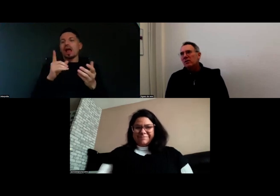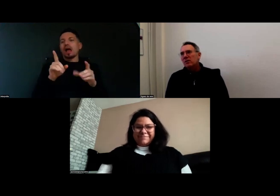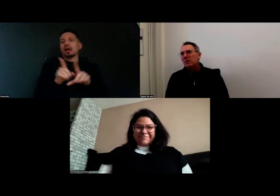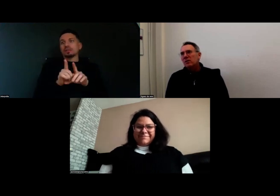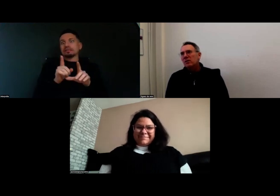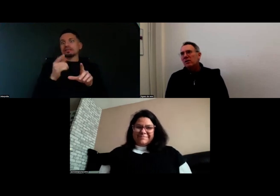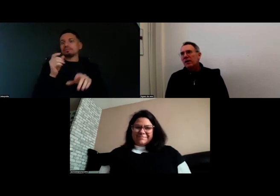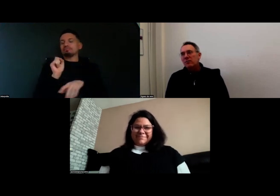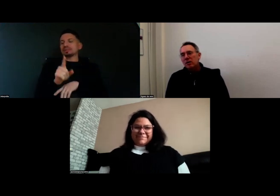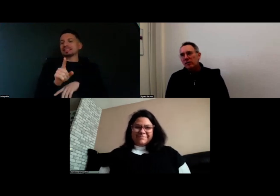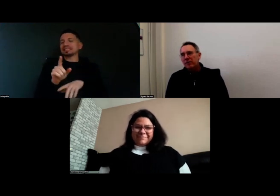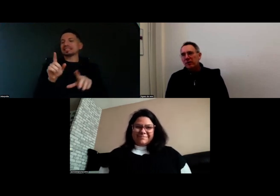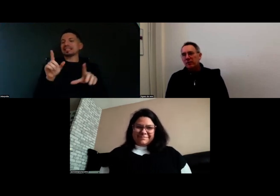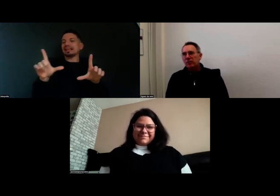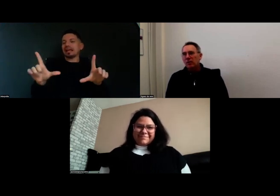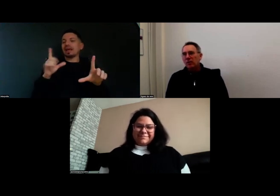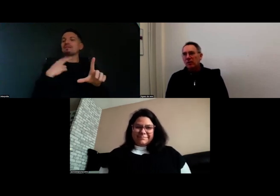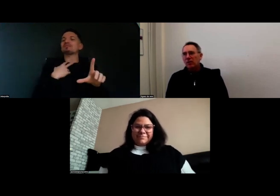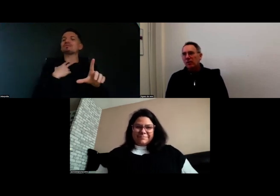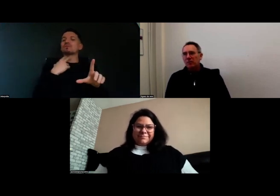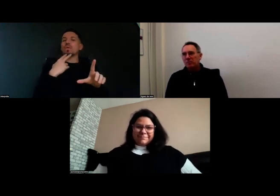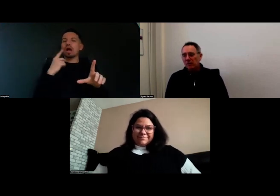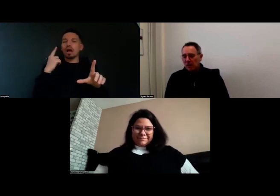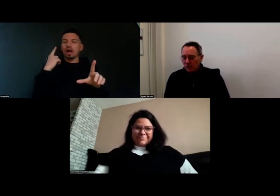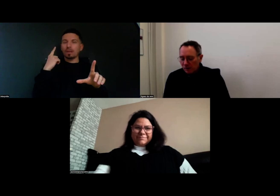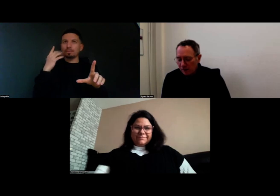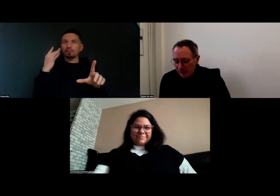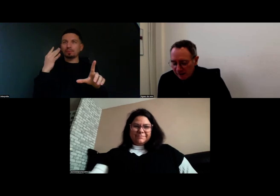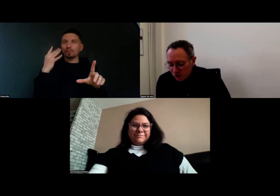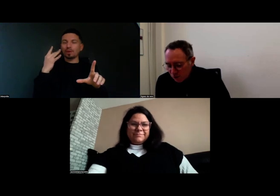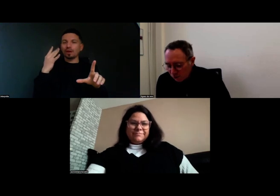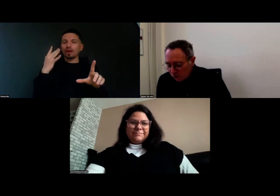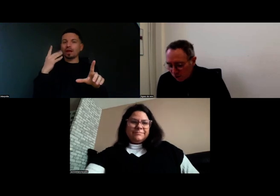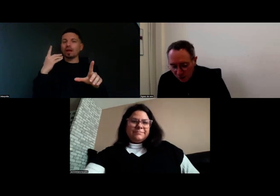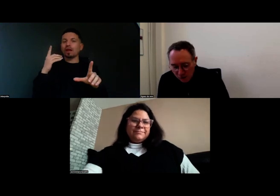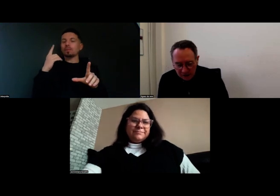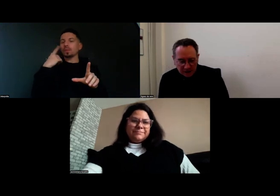la voix off sur l'intervention de Aurore